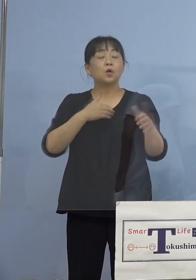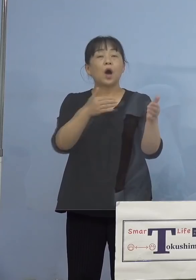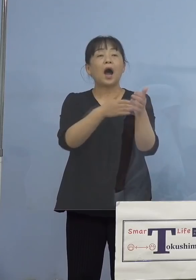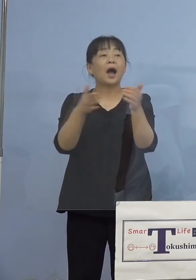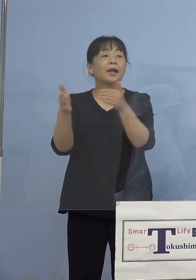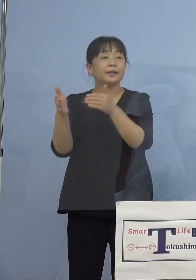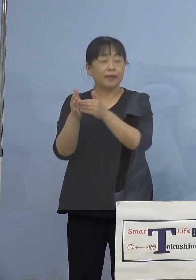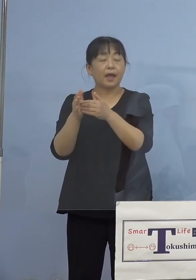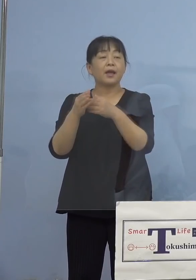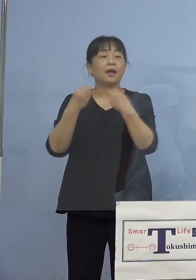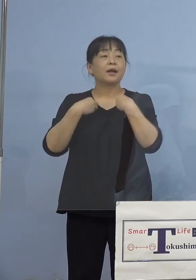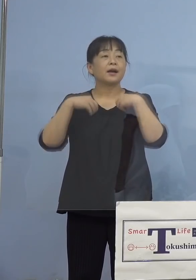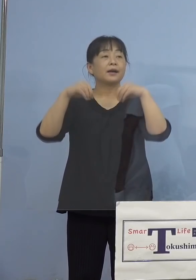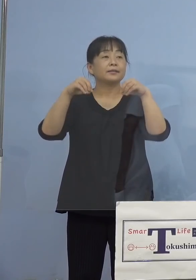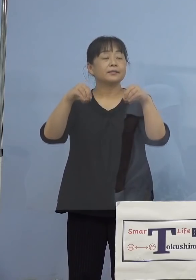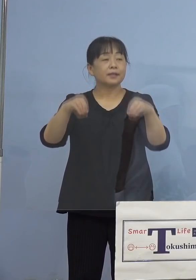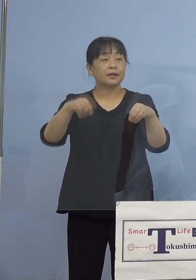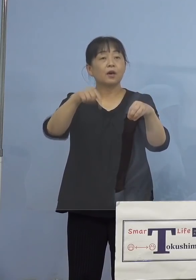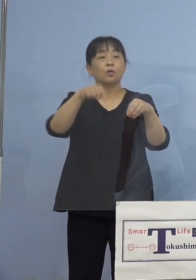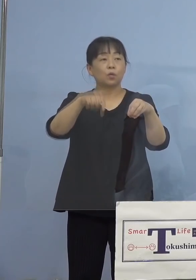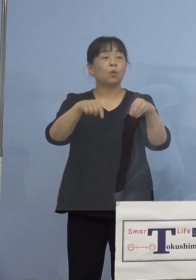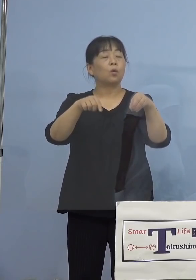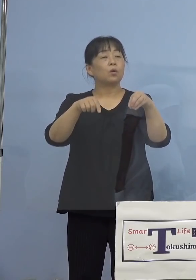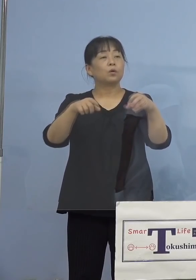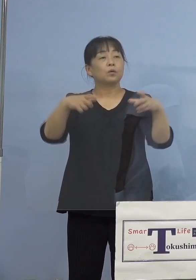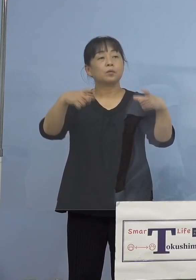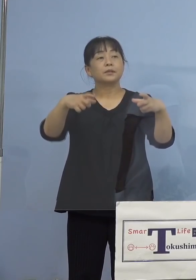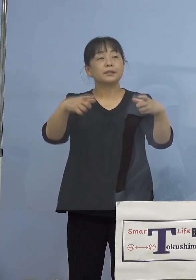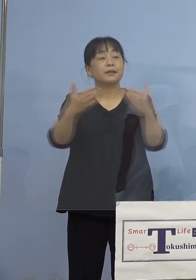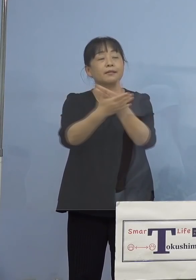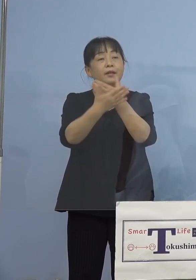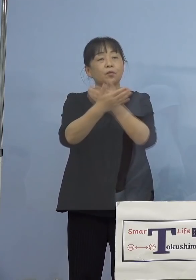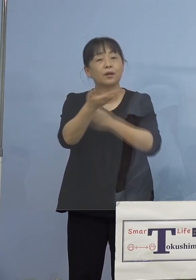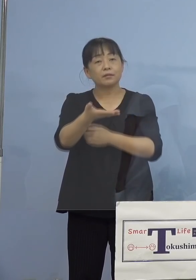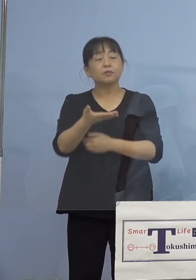どうしてこの部署に広がったのか